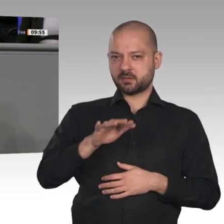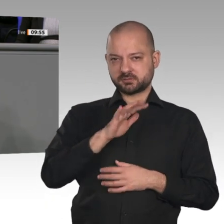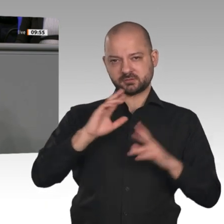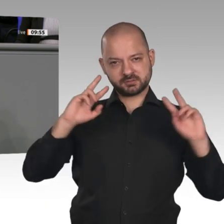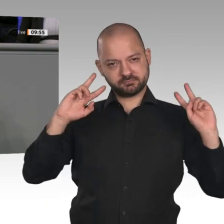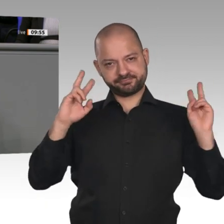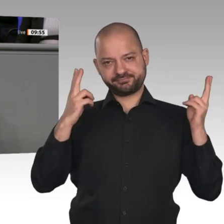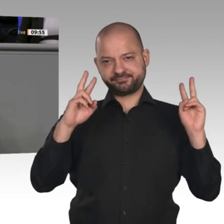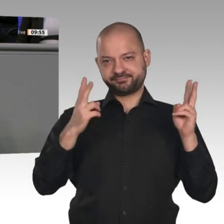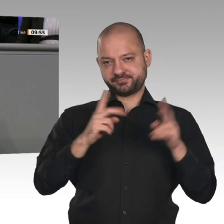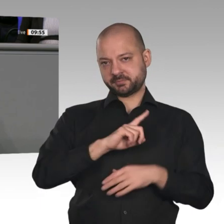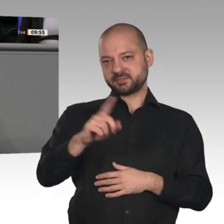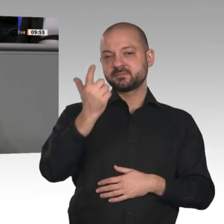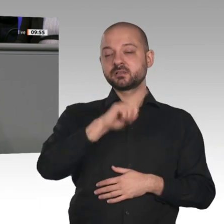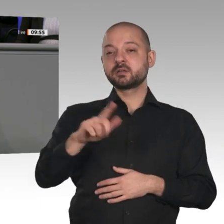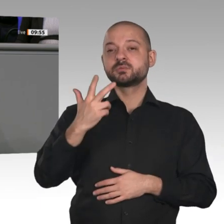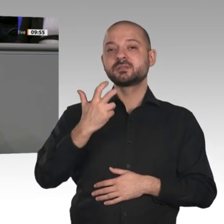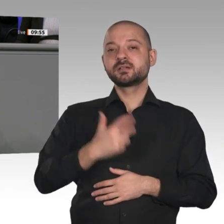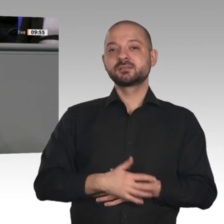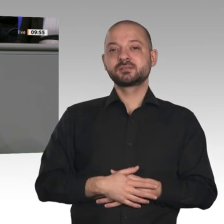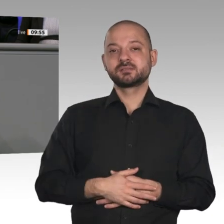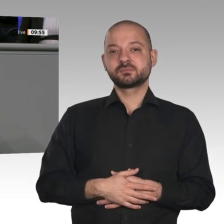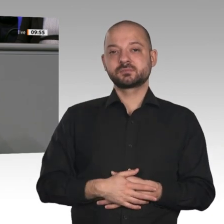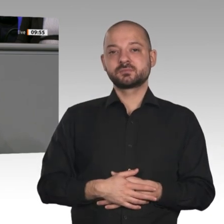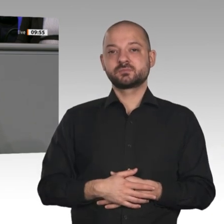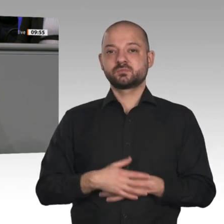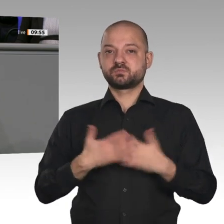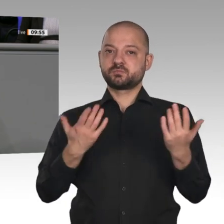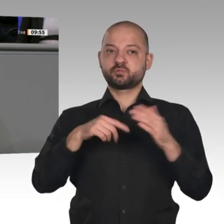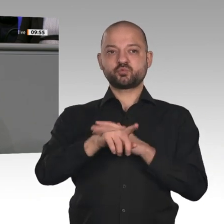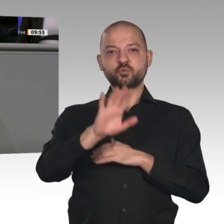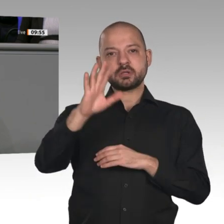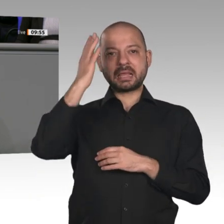völlig überzogener Vorgaben. Diese Regierung hat offensichtlich nicht die Kraft, dem